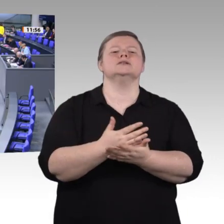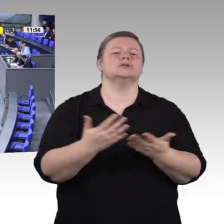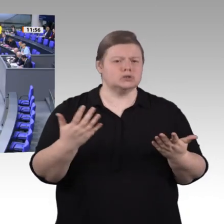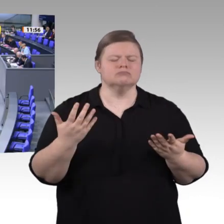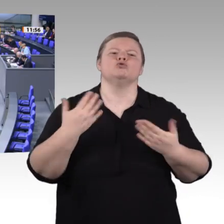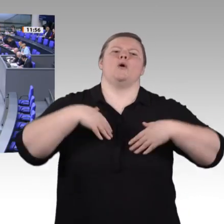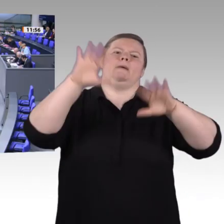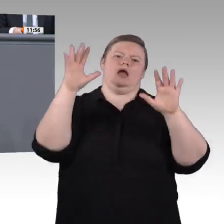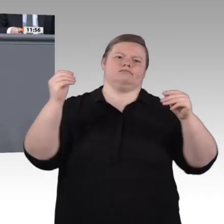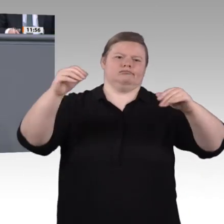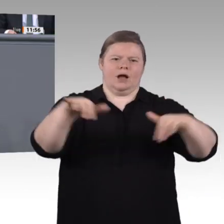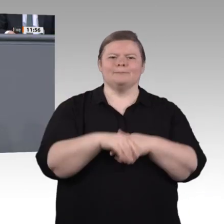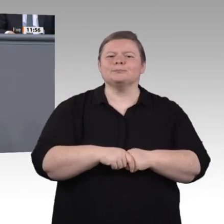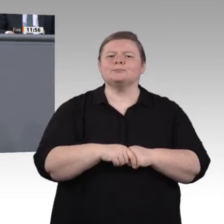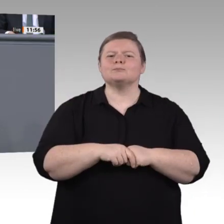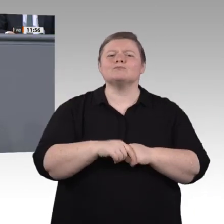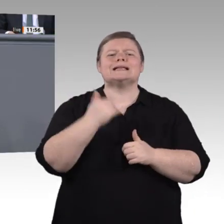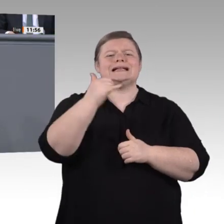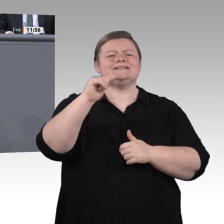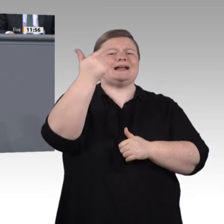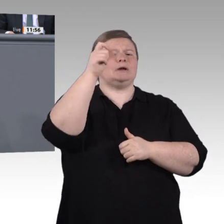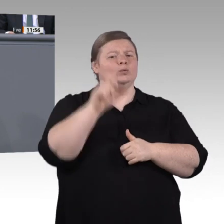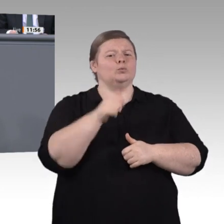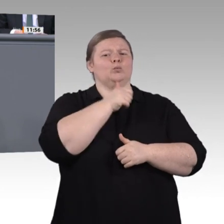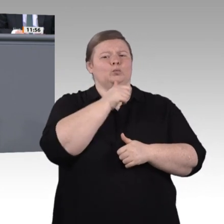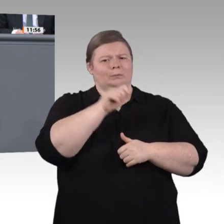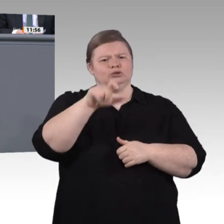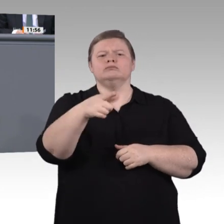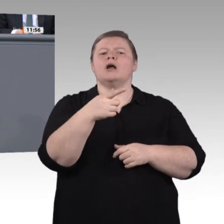aber drei Punkte möchte ich in dieser Debatte hervorheben. Erstens. Stärken wir endlich